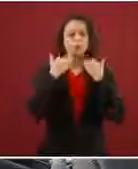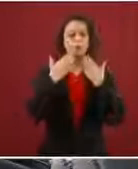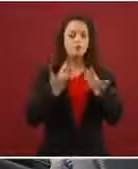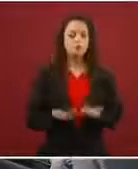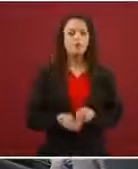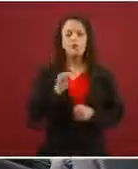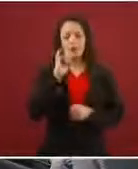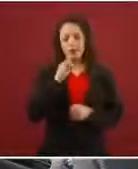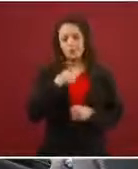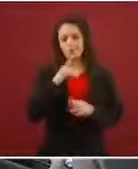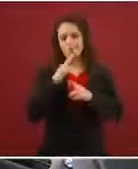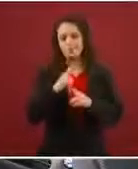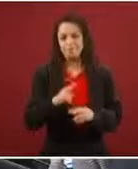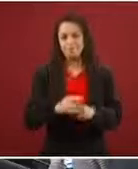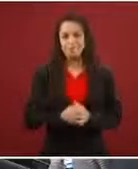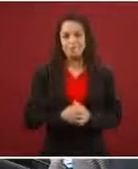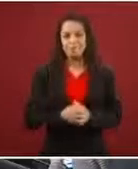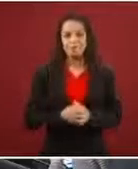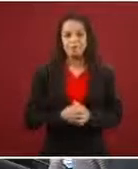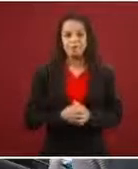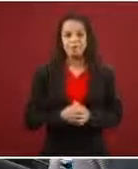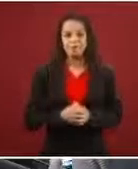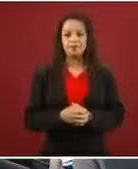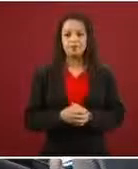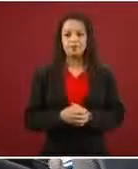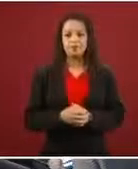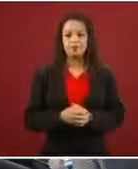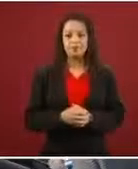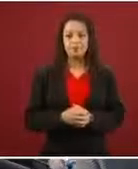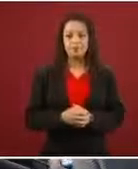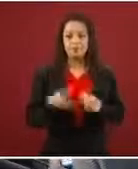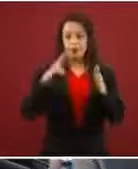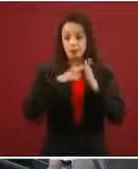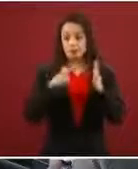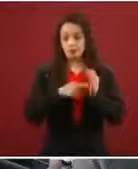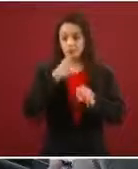En el caso de refugio, lo que dicen las disposiciones reglamentarias es que cuando México te otorga